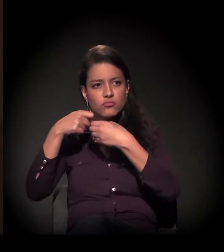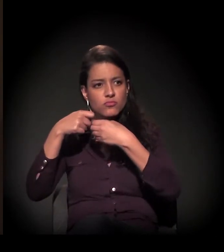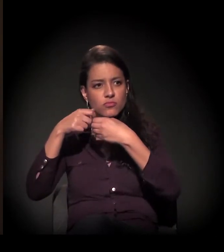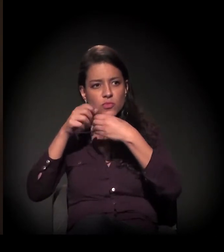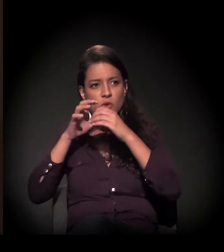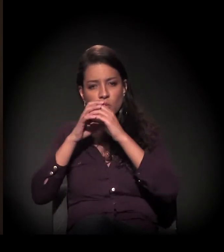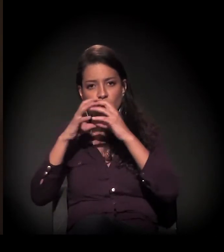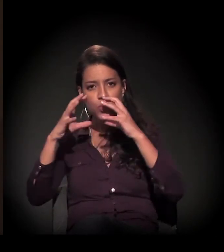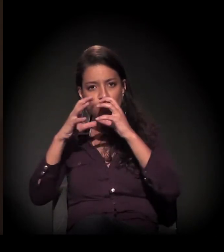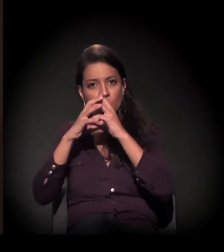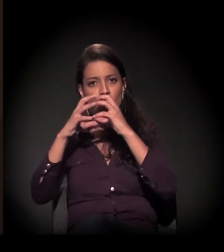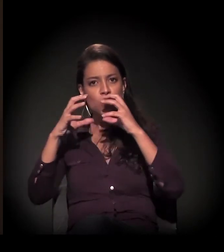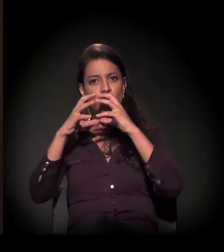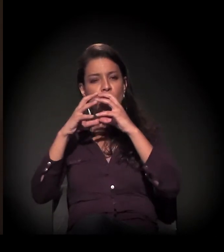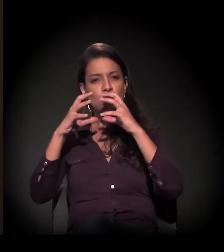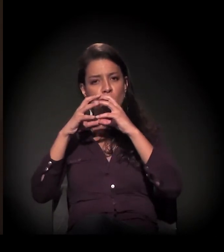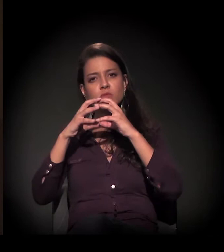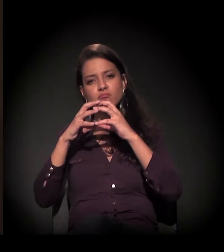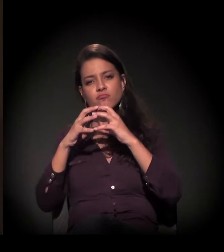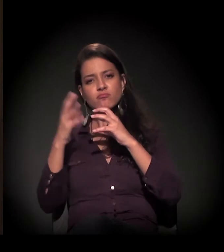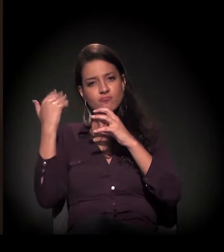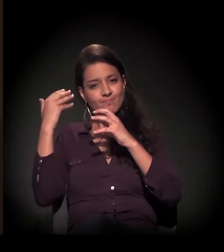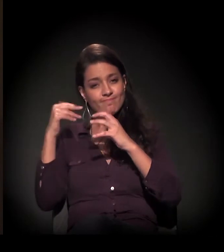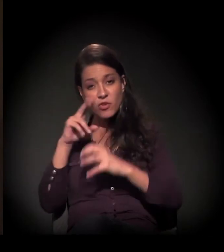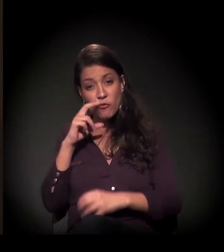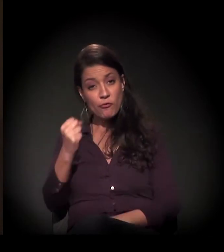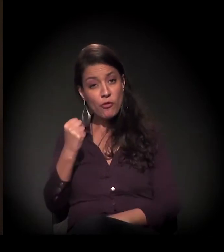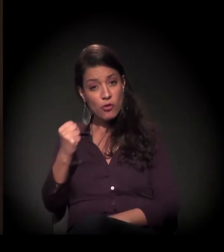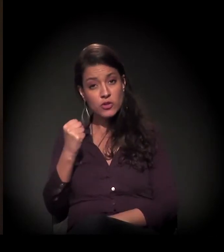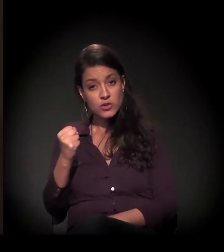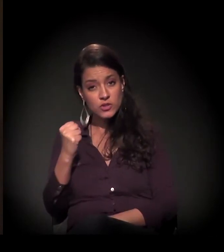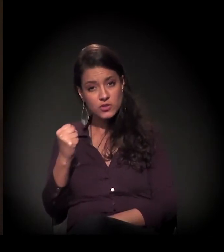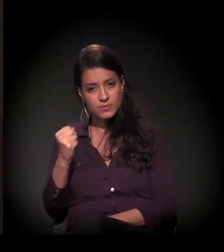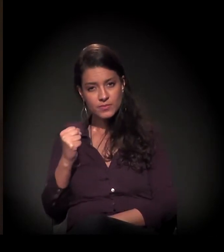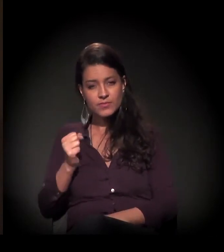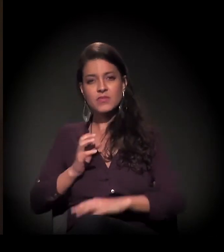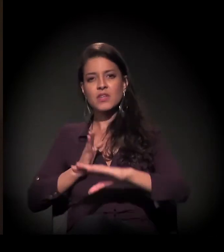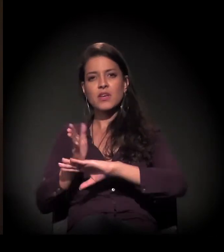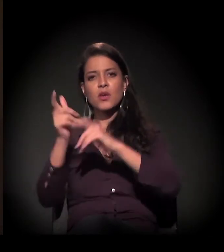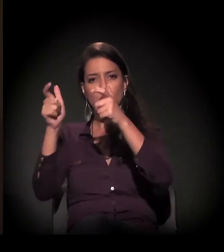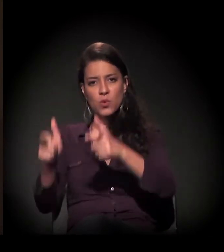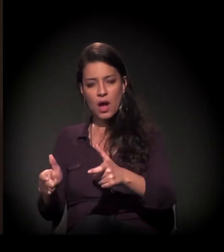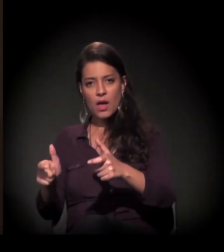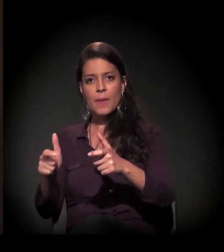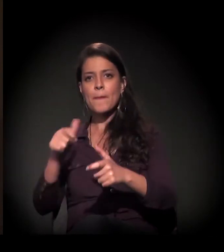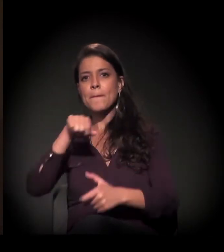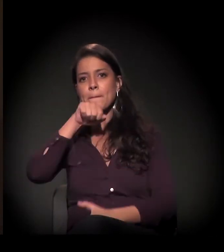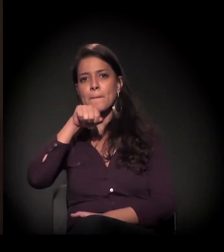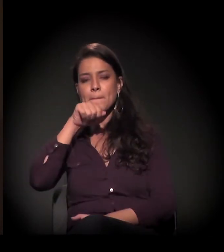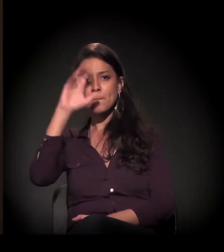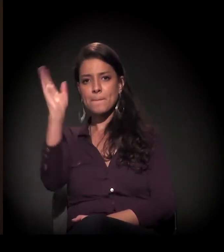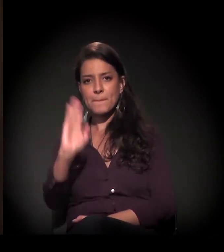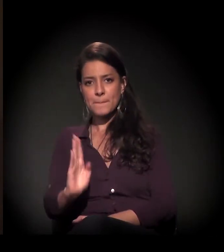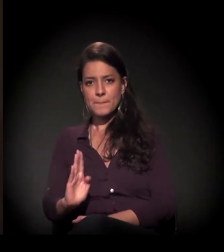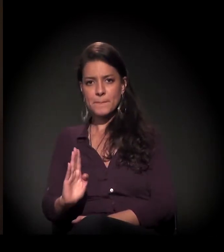Naquela época, a droga forte era a cola. Então eles iam lá para o Clube de Mães do Brasil e lá no castelinho a gente fazia...